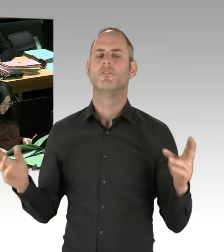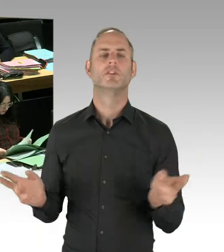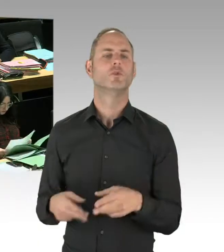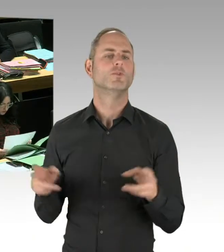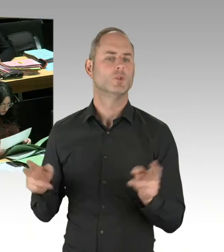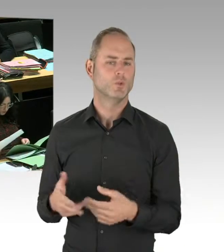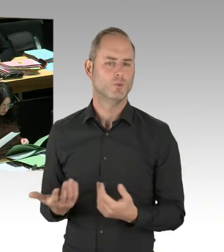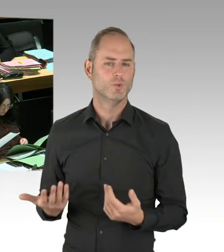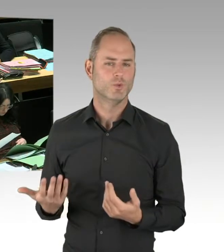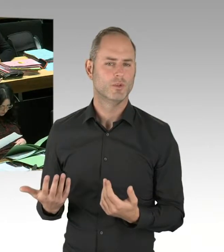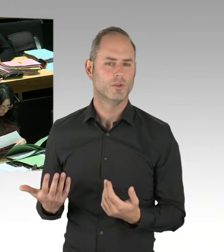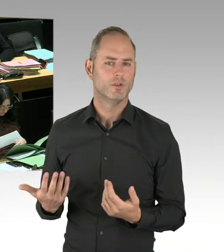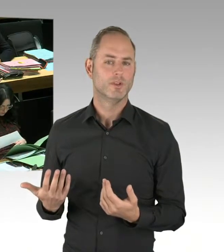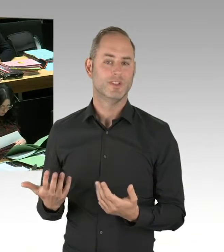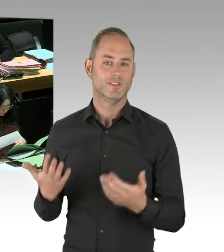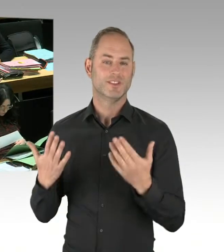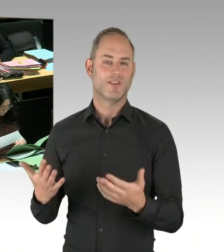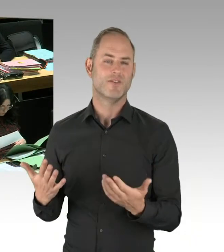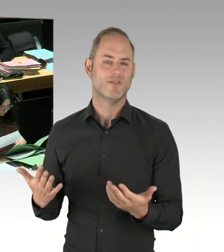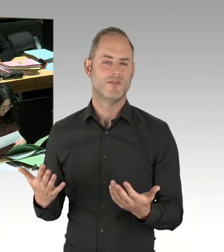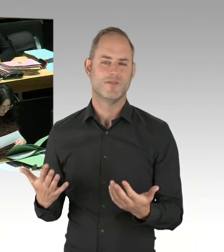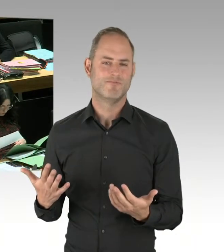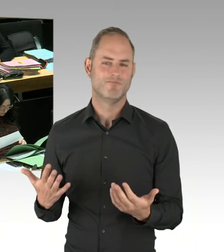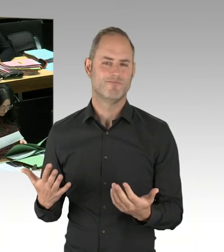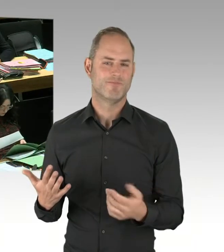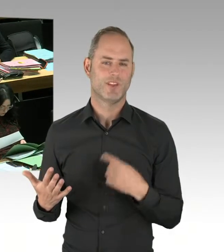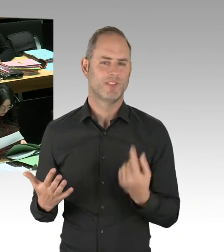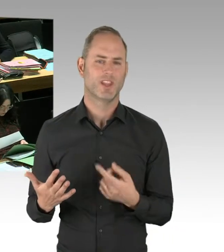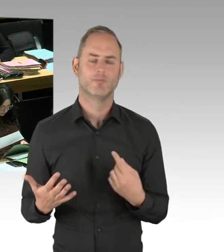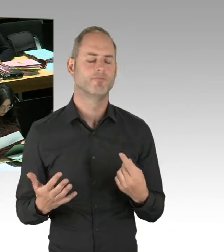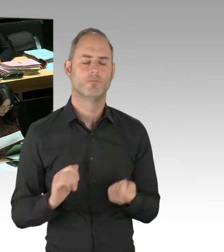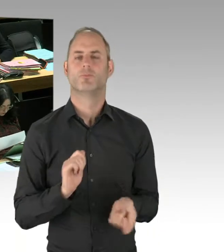bei den Grünanlagen gegeben, um dort Angsträume zu reduzieren. Es hat Sozialarbeiter gegeben,